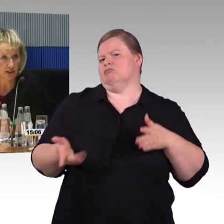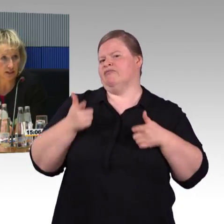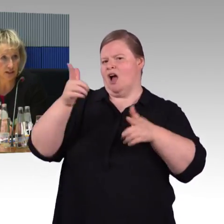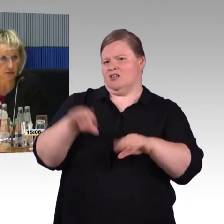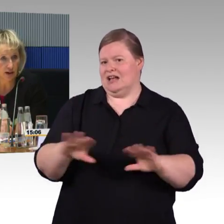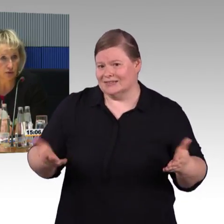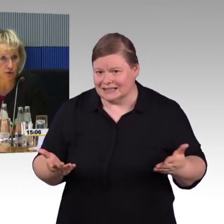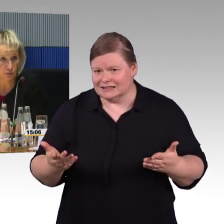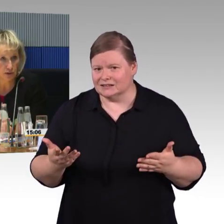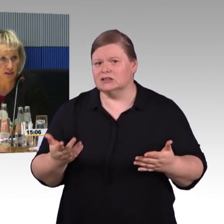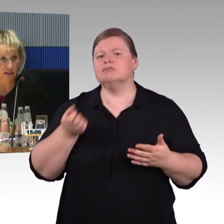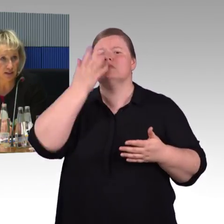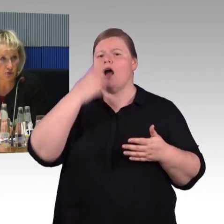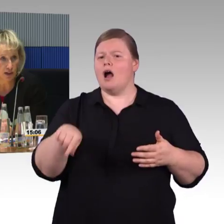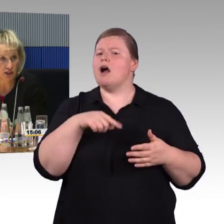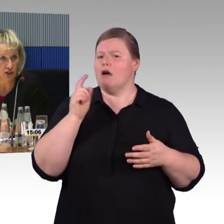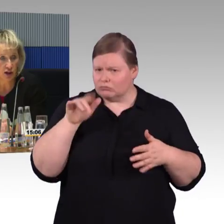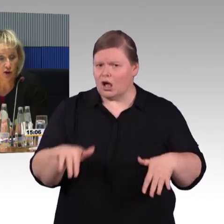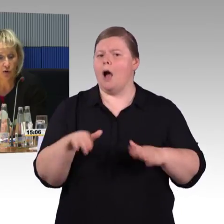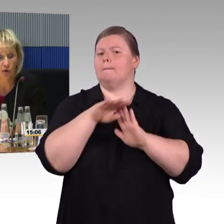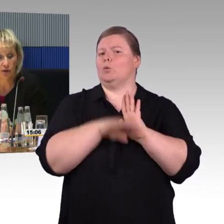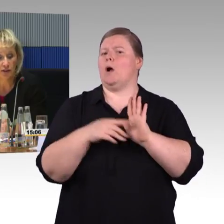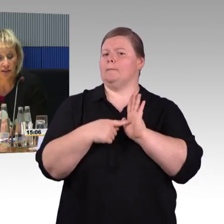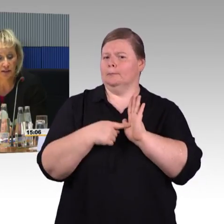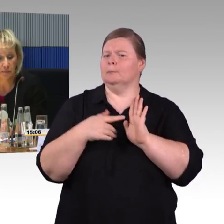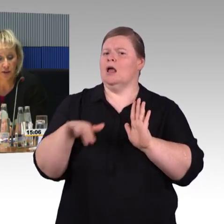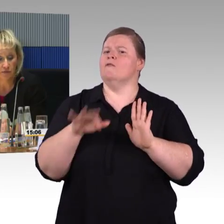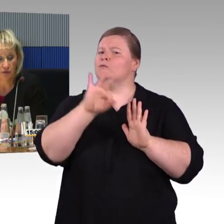Die Dinge sind umgesetzt in den Fahrzeugen, für Rollstuhlfahrer,